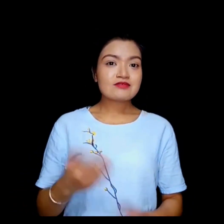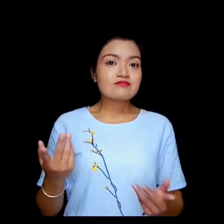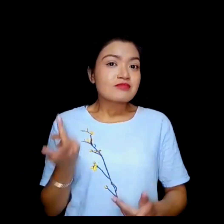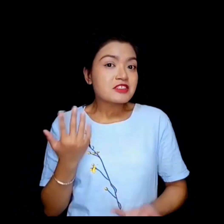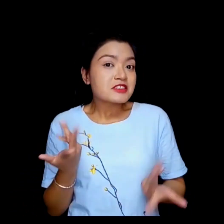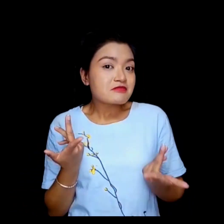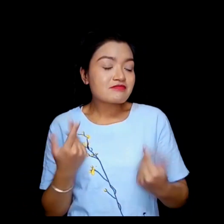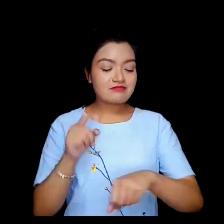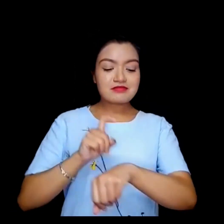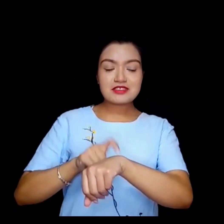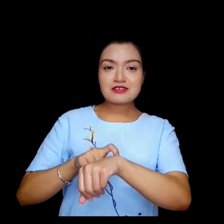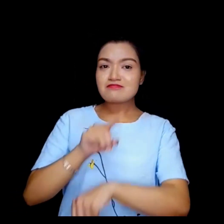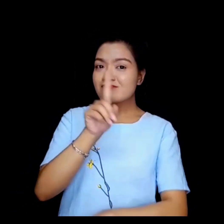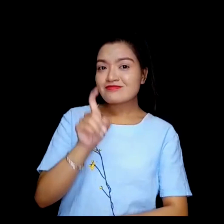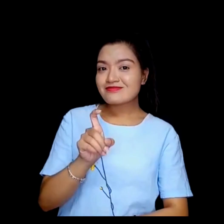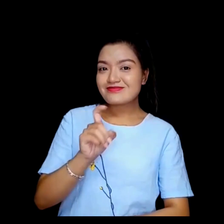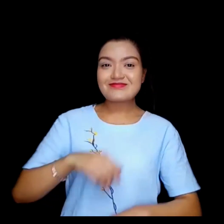के समय ?